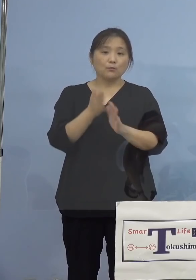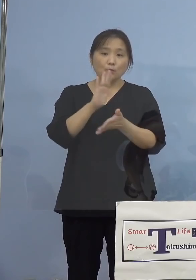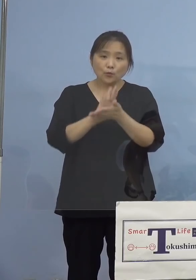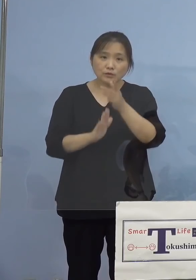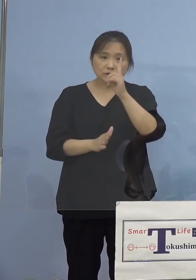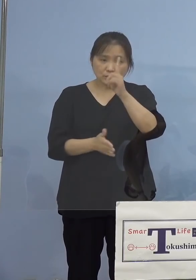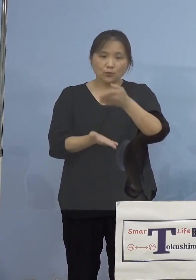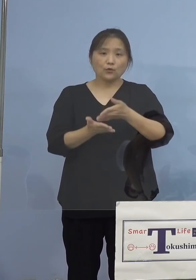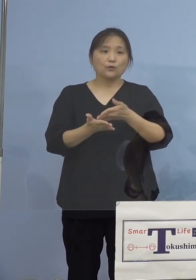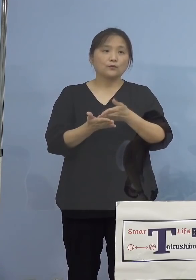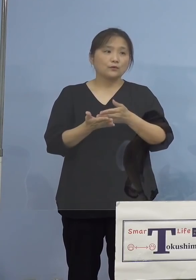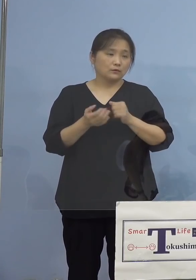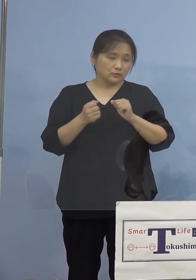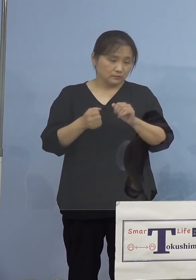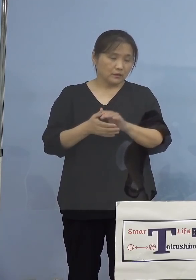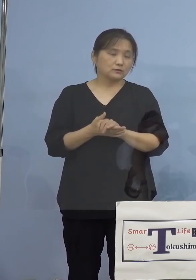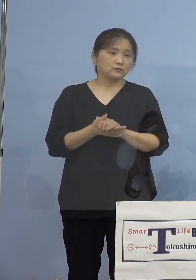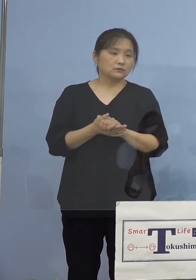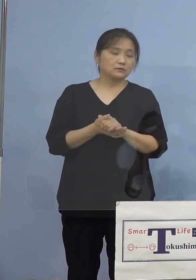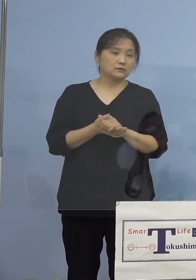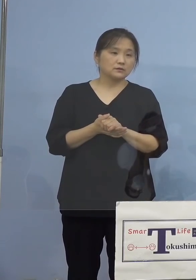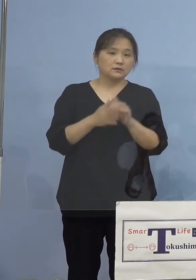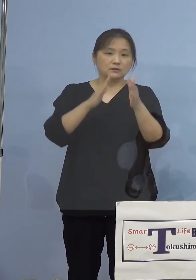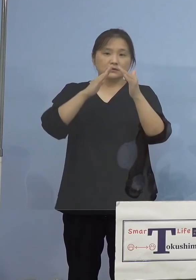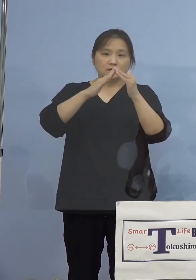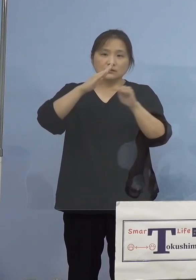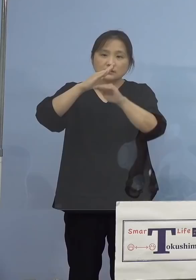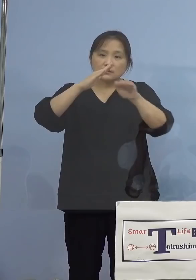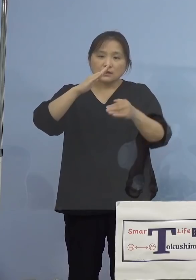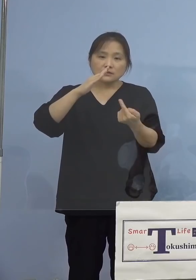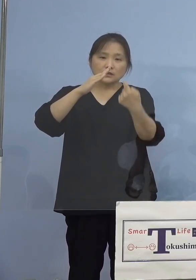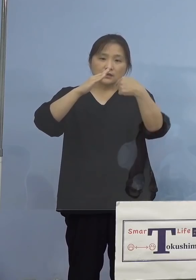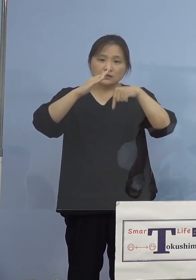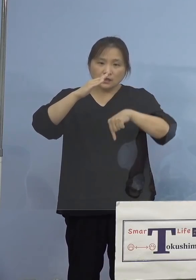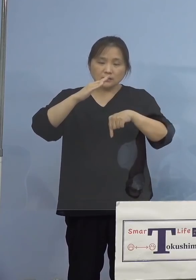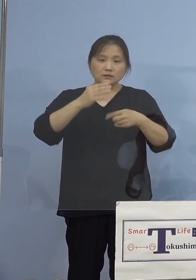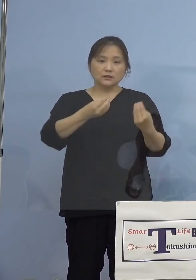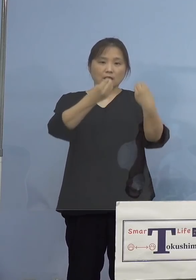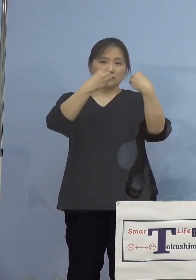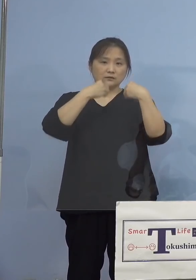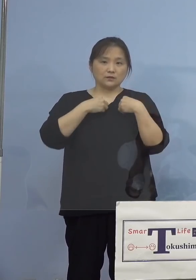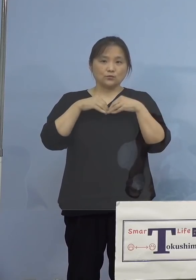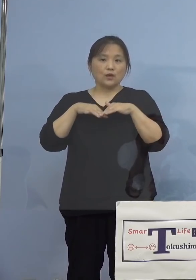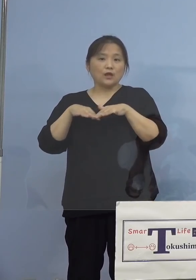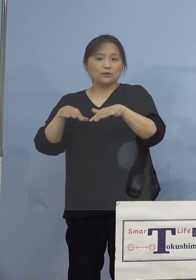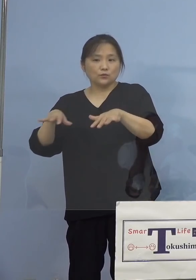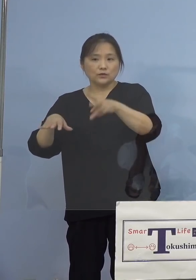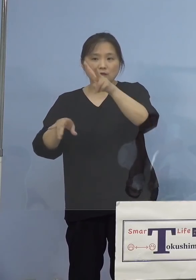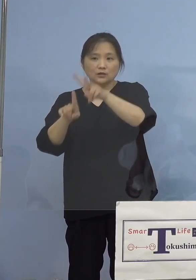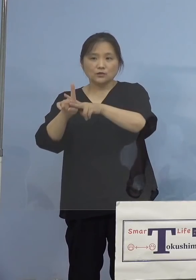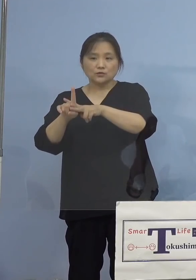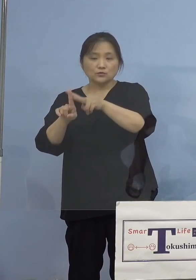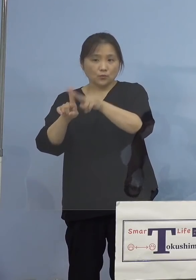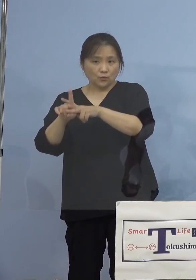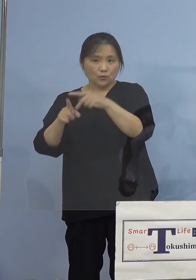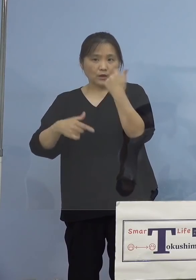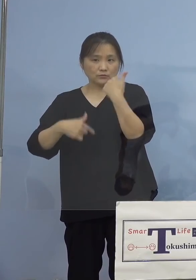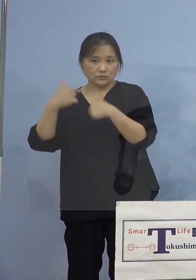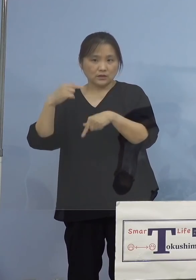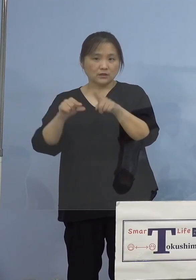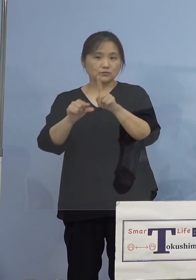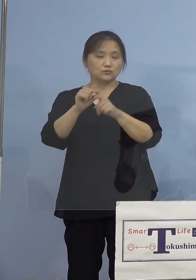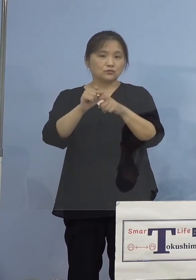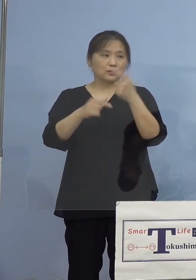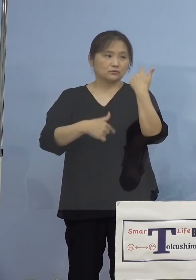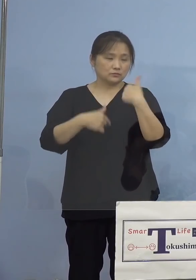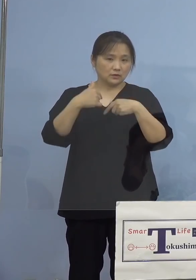参りますと、この家庭内感染の影響で 小学生、中学生、あるいは高校生の